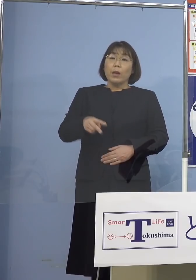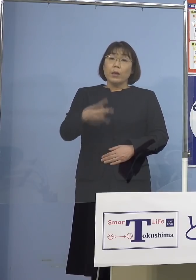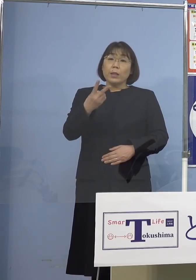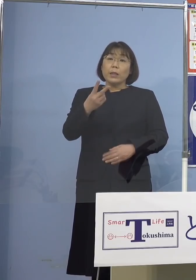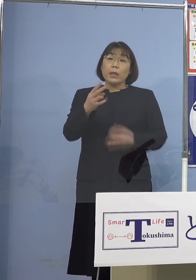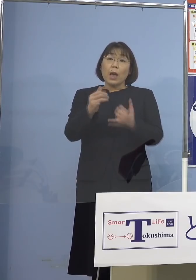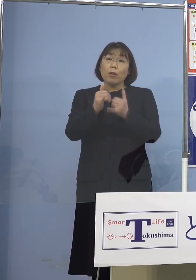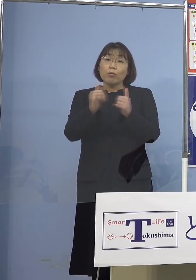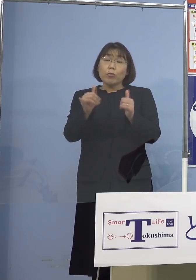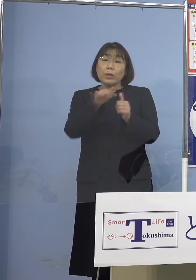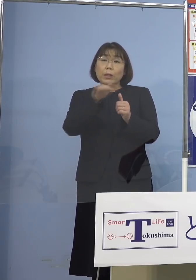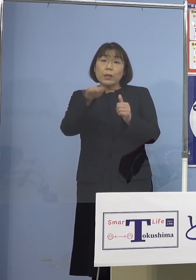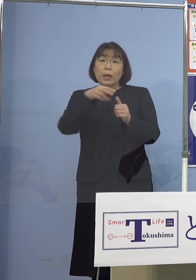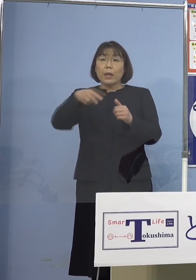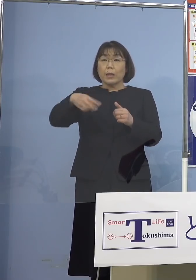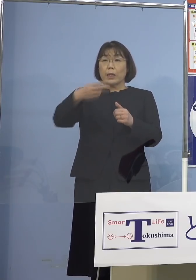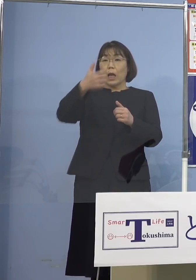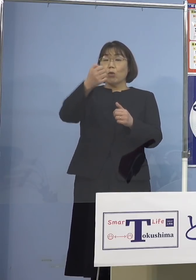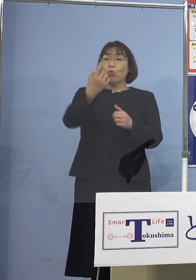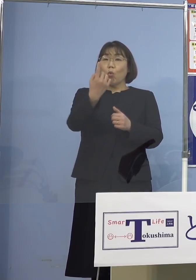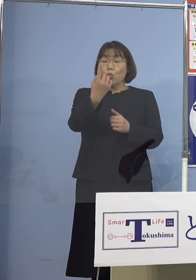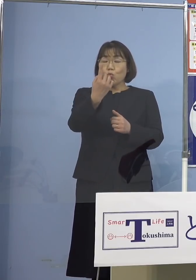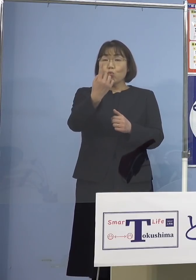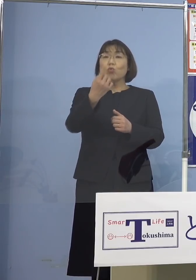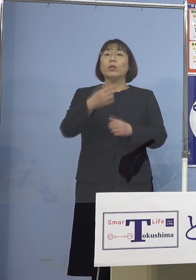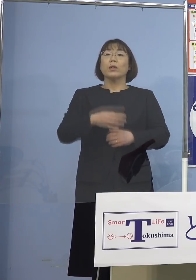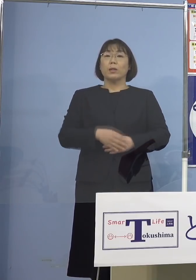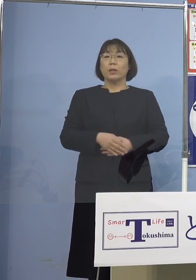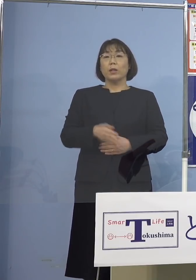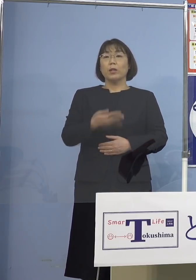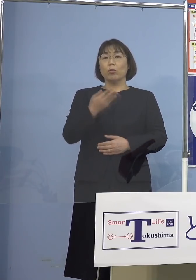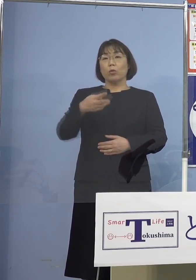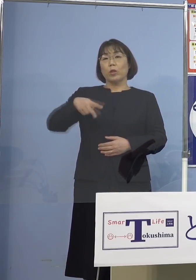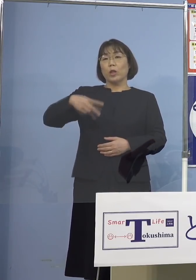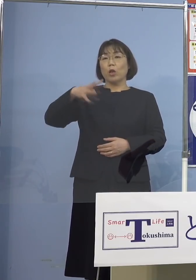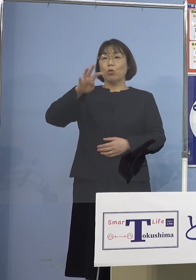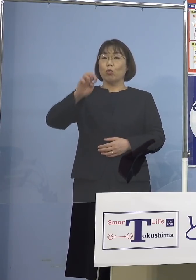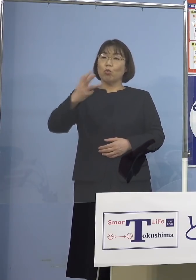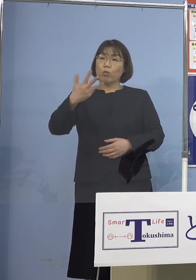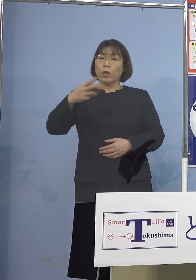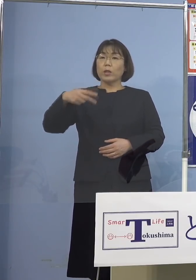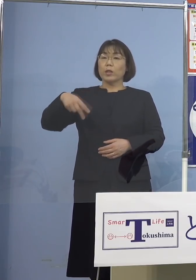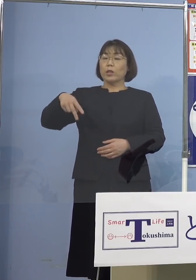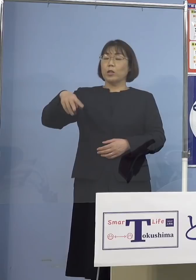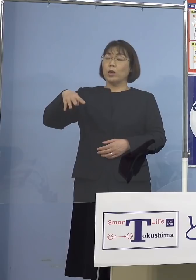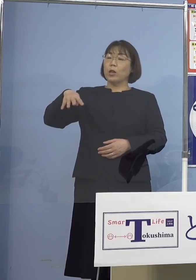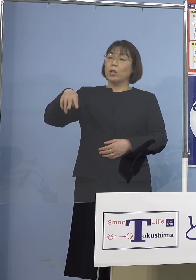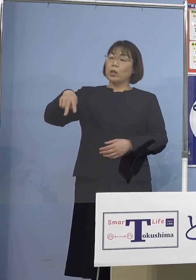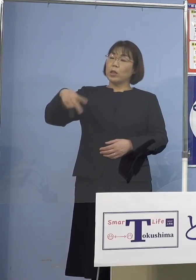251（人）から始まってですね 48、42そして36と